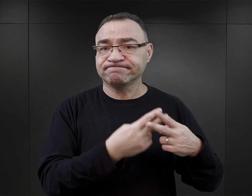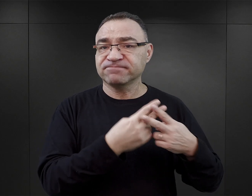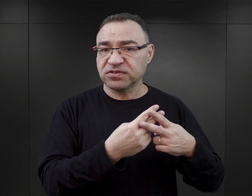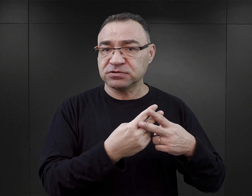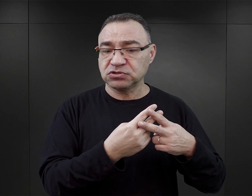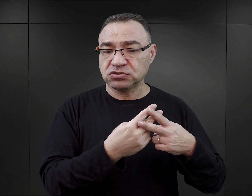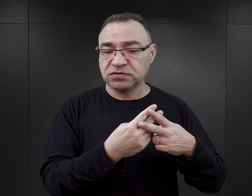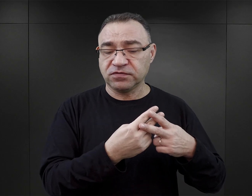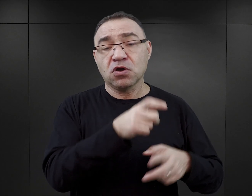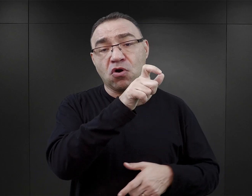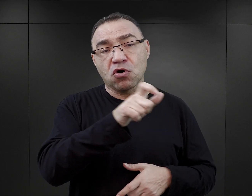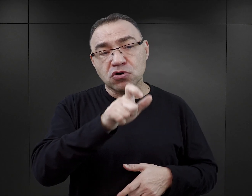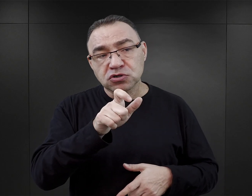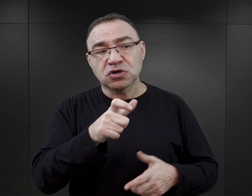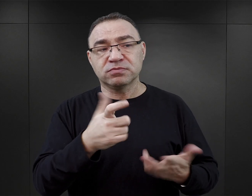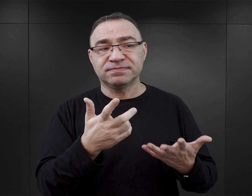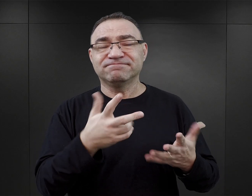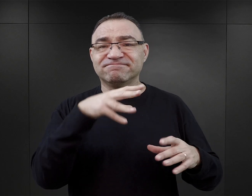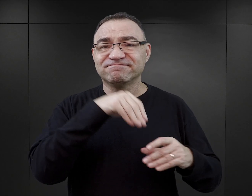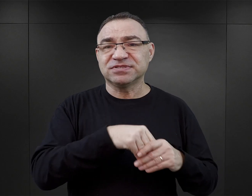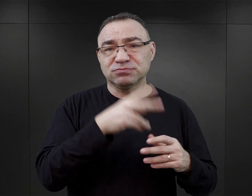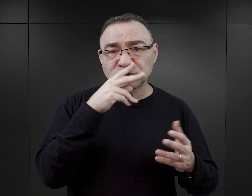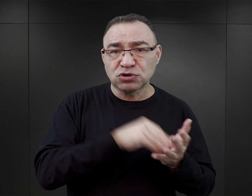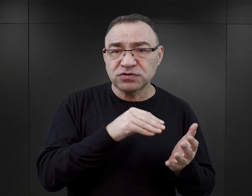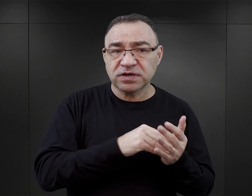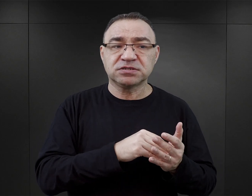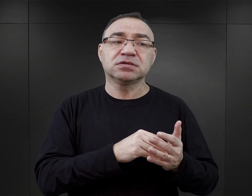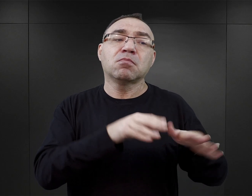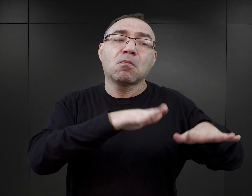i osoby jakoś doświadczone, czy to pobytem kogoś bliskiego w lagrze,